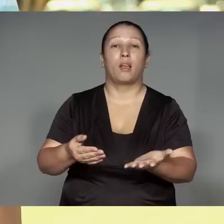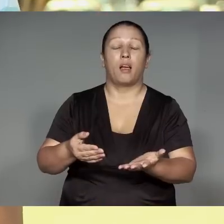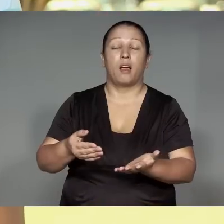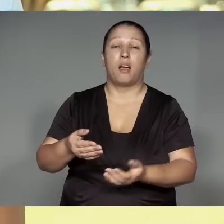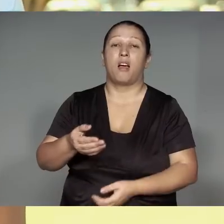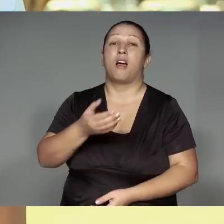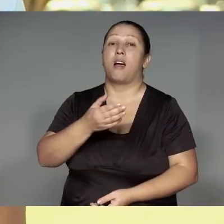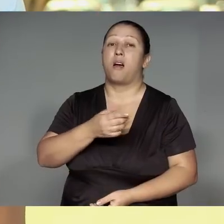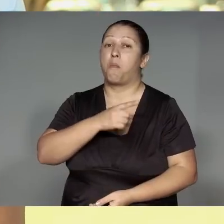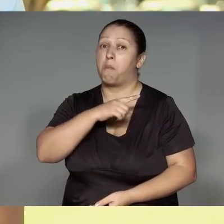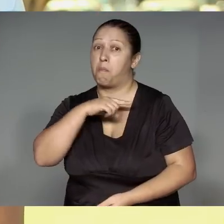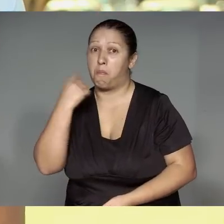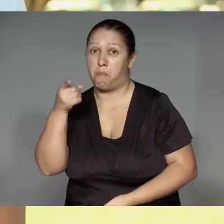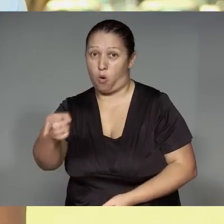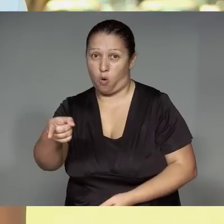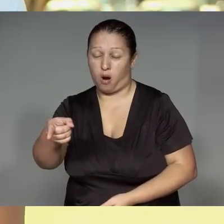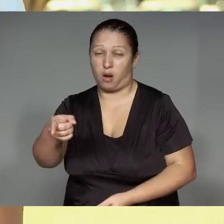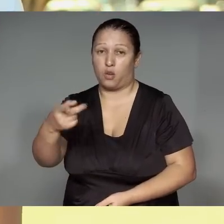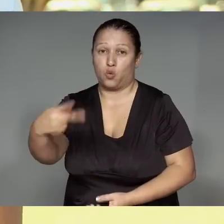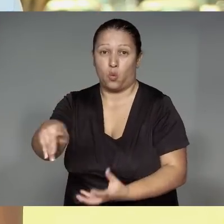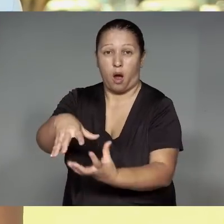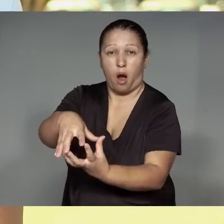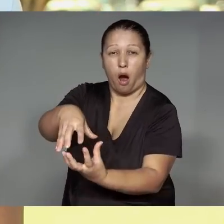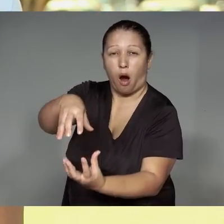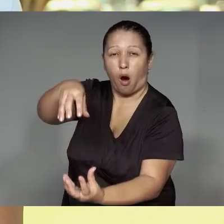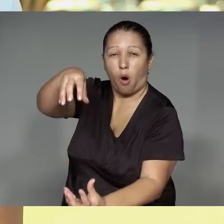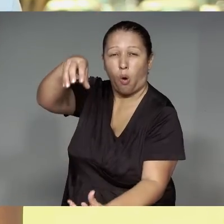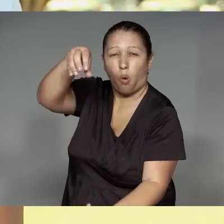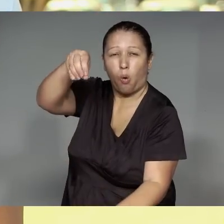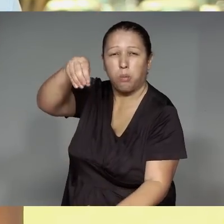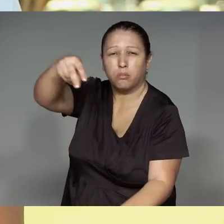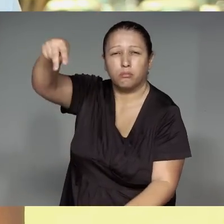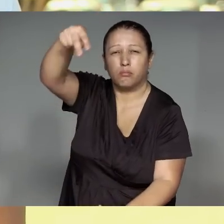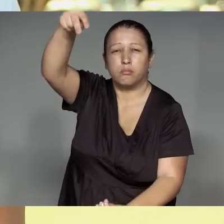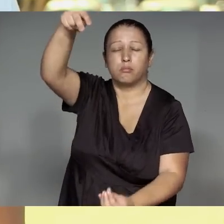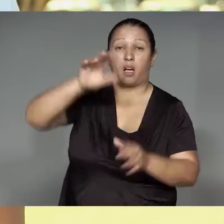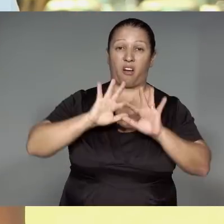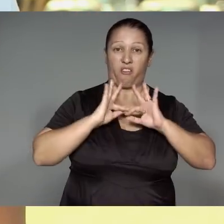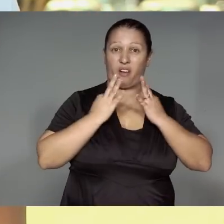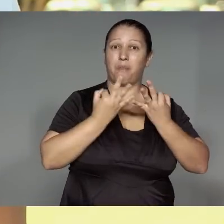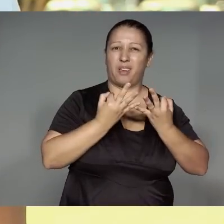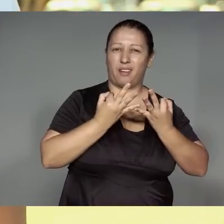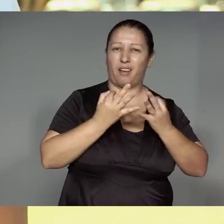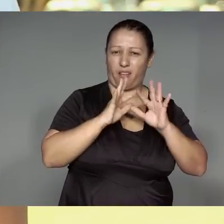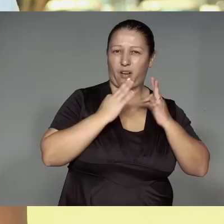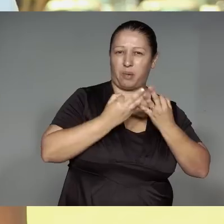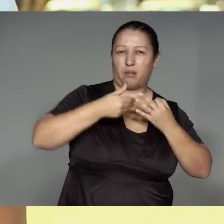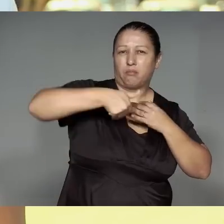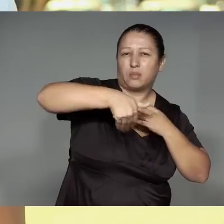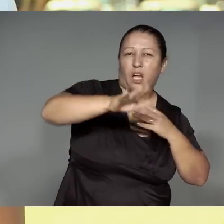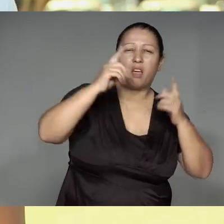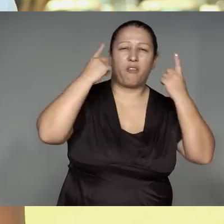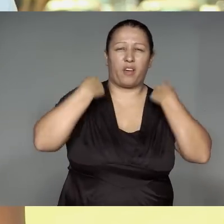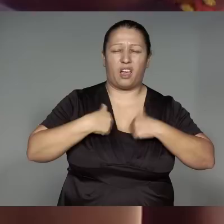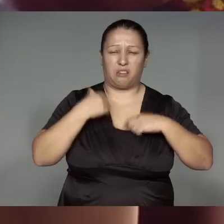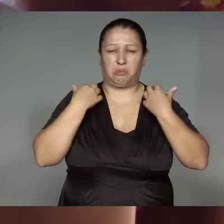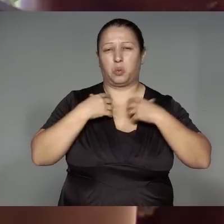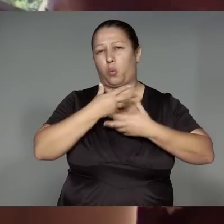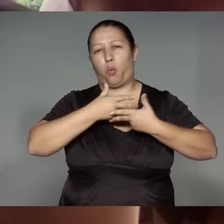Mapawam,’anga ra’uwara mu͂e omano ma’e͂ herawa, re’y͂ja͂wa oem, ihwa ihwawa rerut